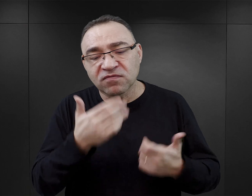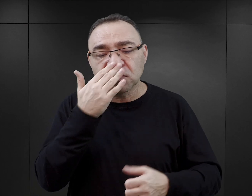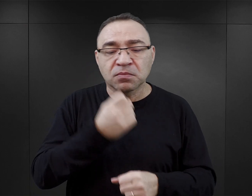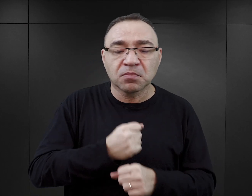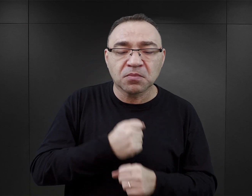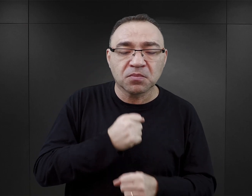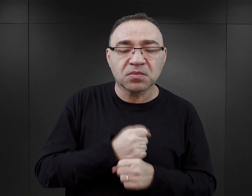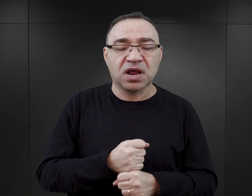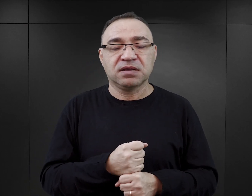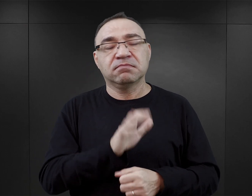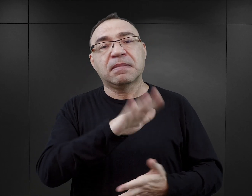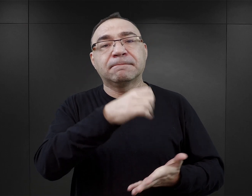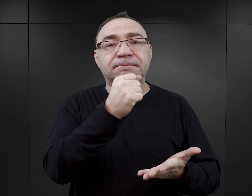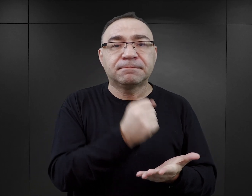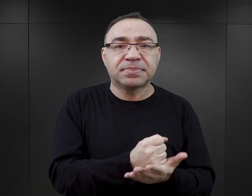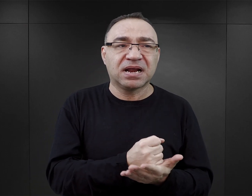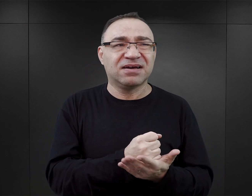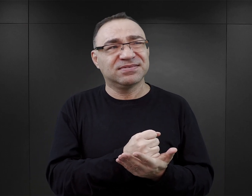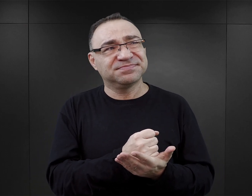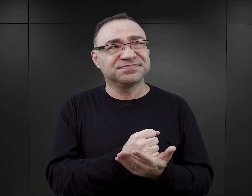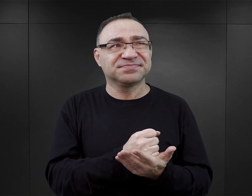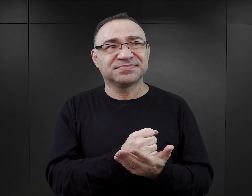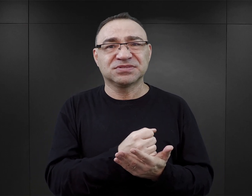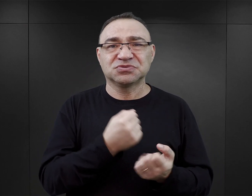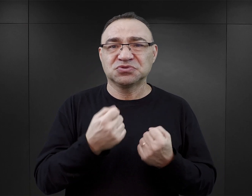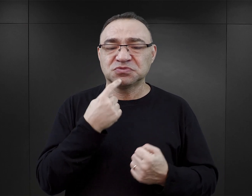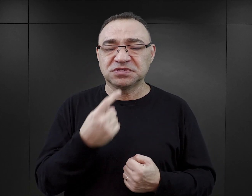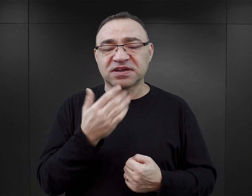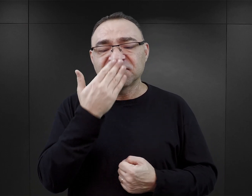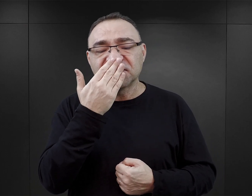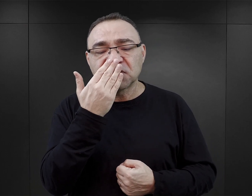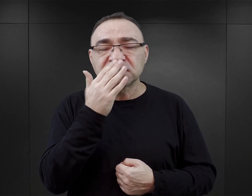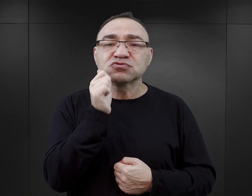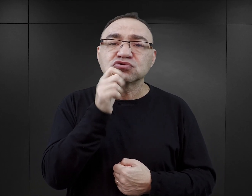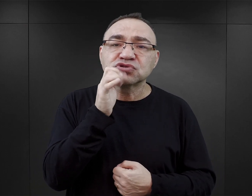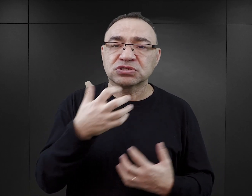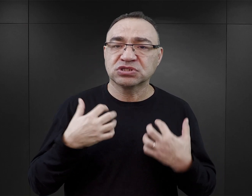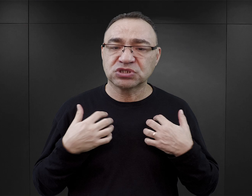jakie były ich, prawa to może za dużo powiedziane, jak wyglądała ich codzienność.